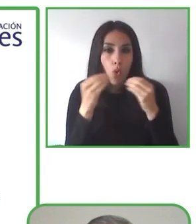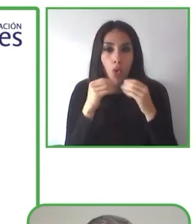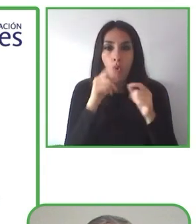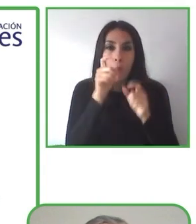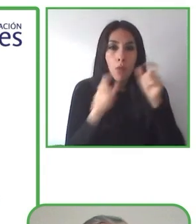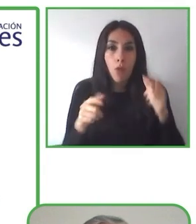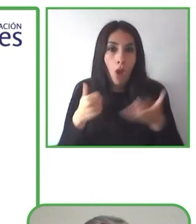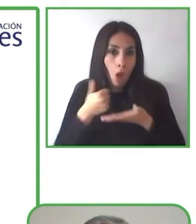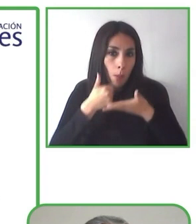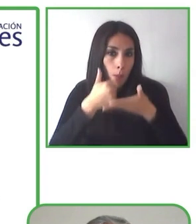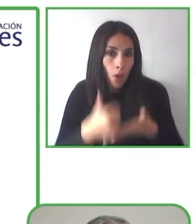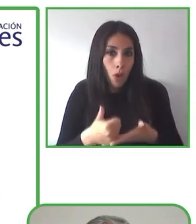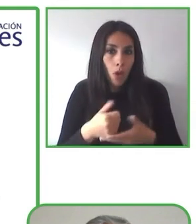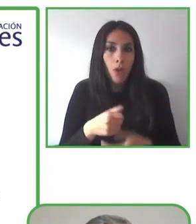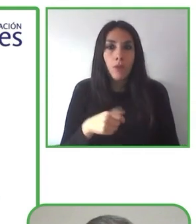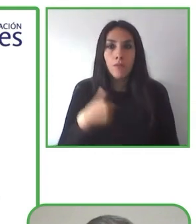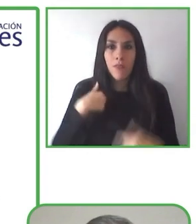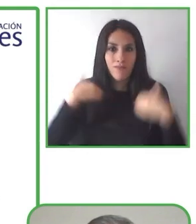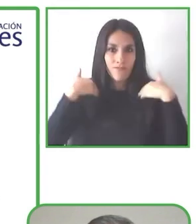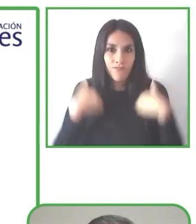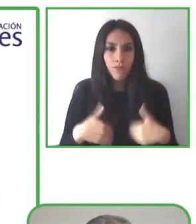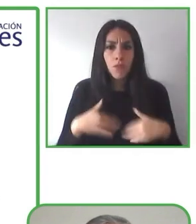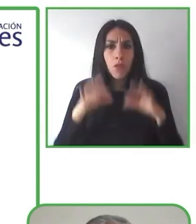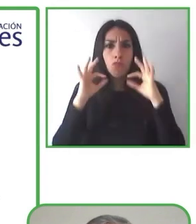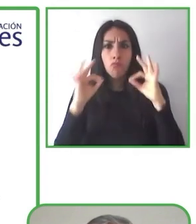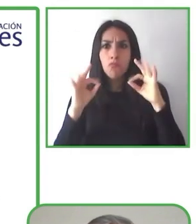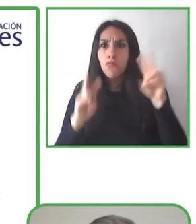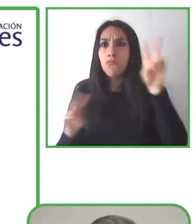Su primer trabajo fue como profesor en un colegio para músicos ciegos.